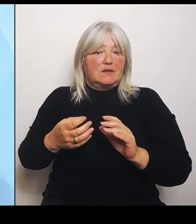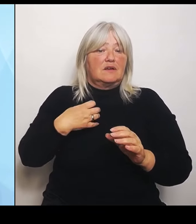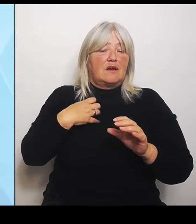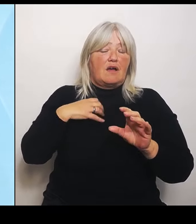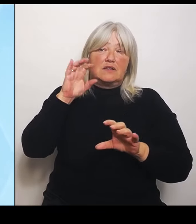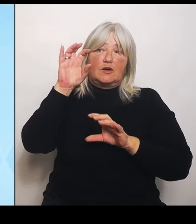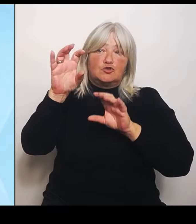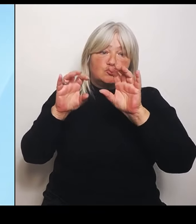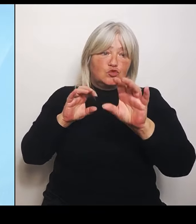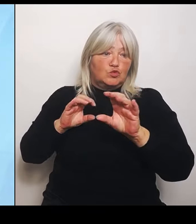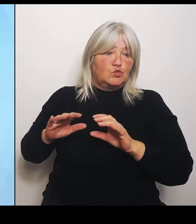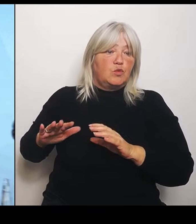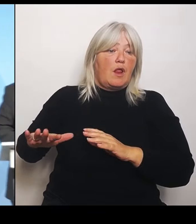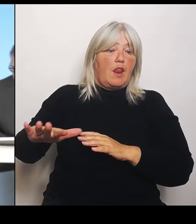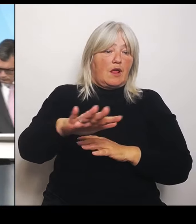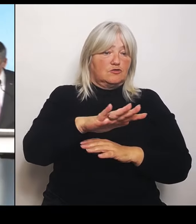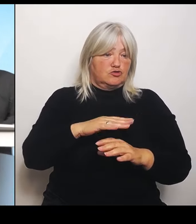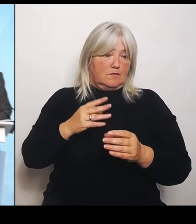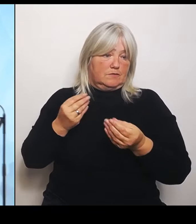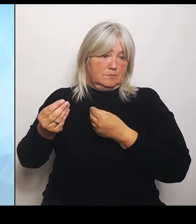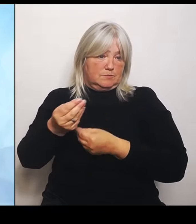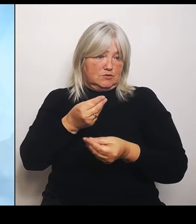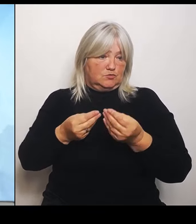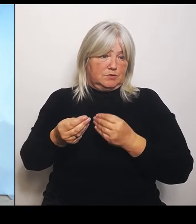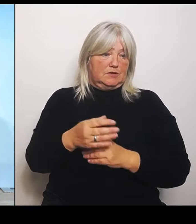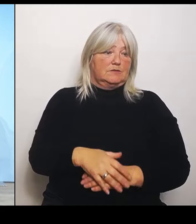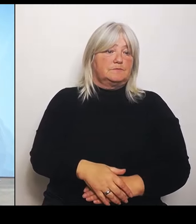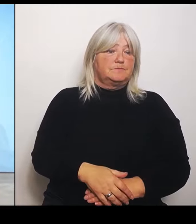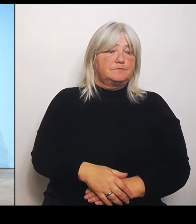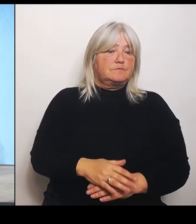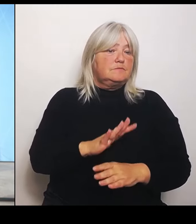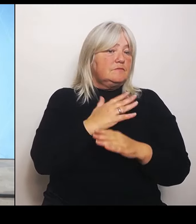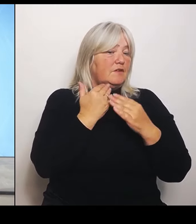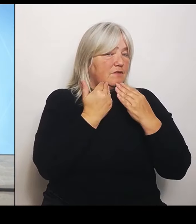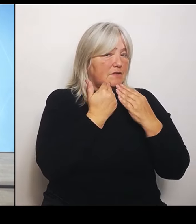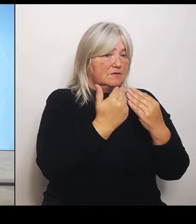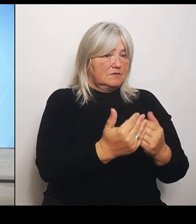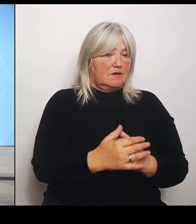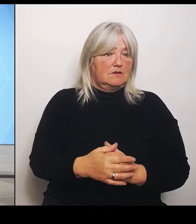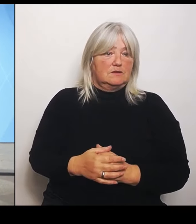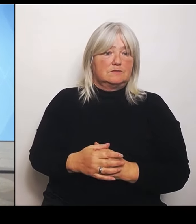(Rednerwechsel) Vielen Dank! Kommen wir zu Ihren Fragen. Den Anfang macht Christoph Frei von der Augsburger